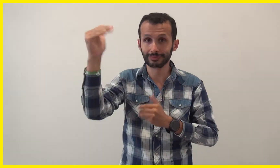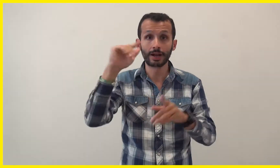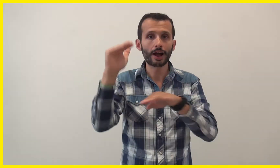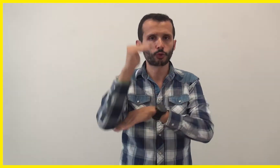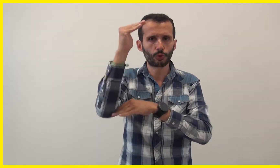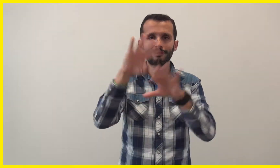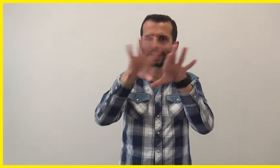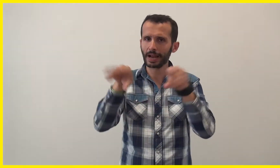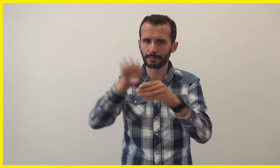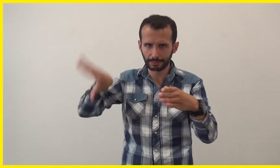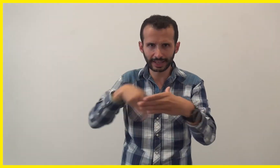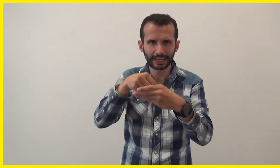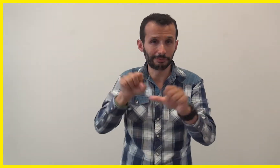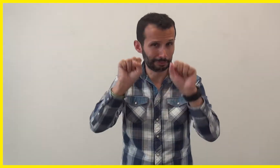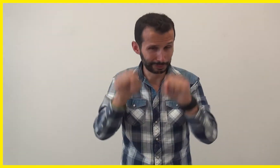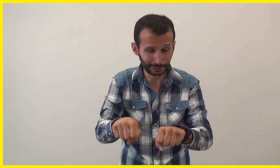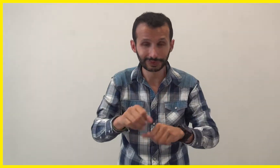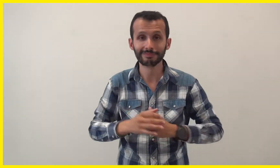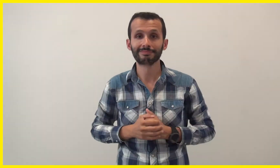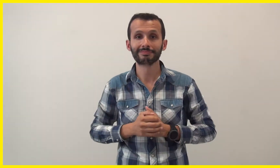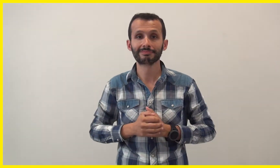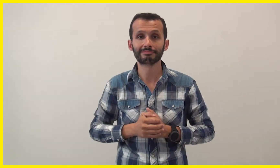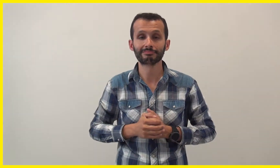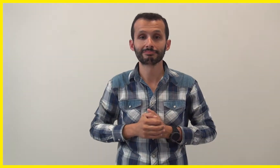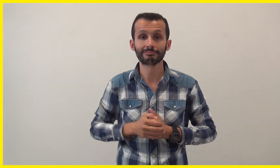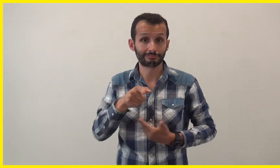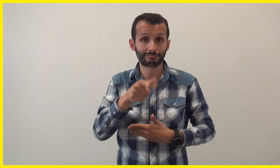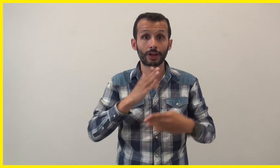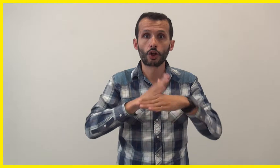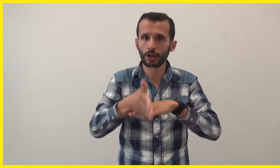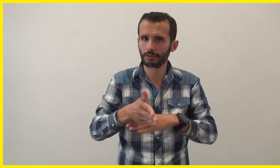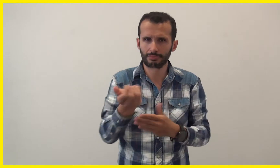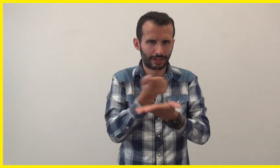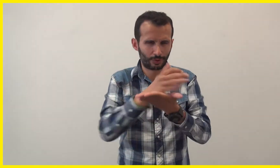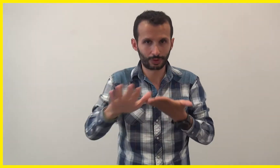la famille, les adultes peuvent participer. L'entrée est gratuite